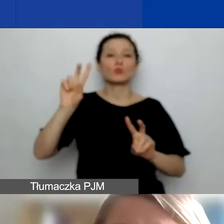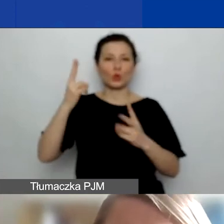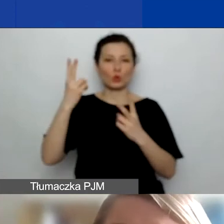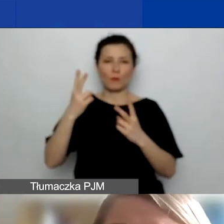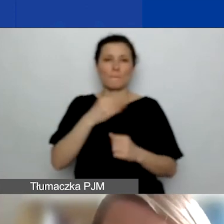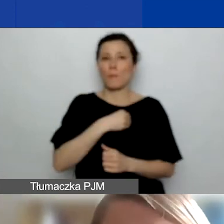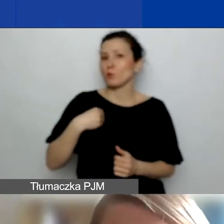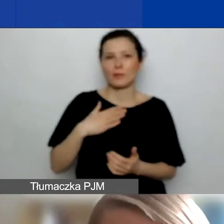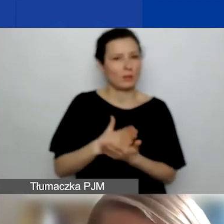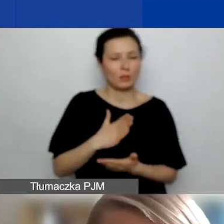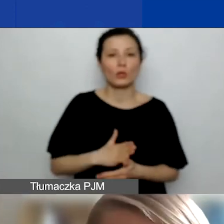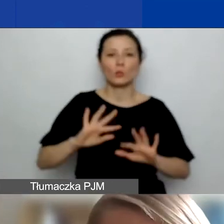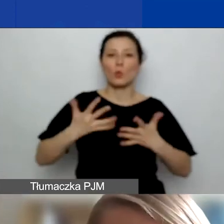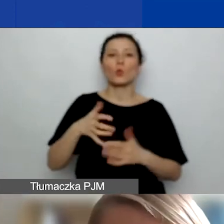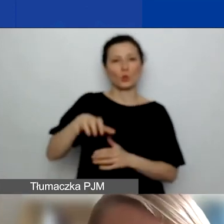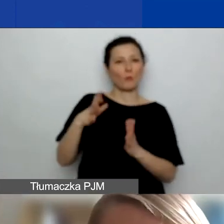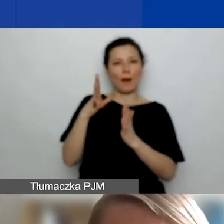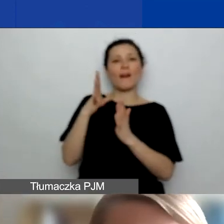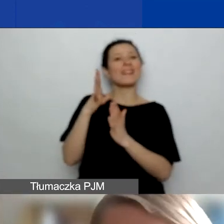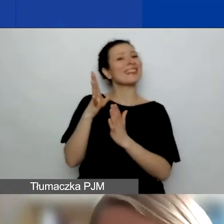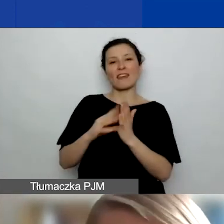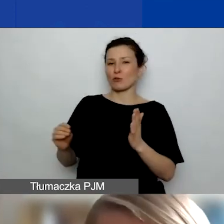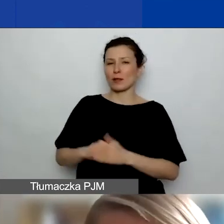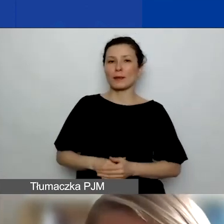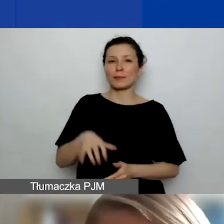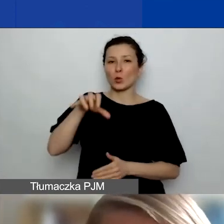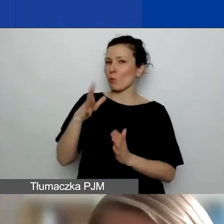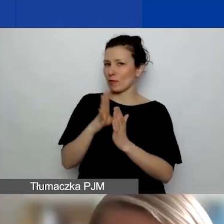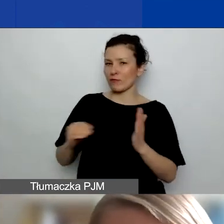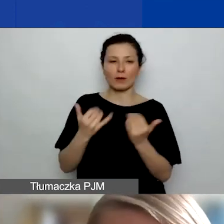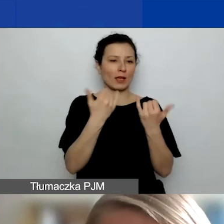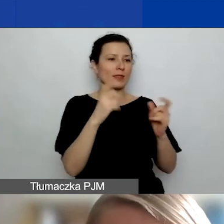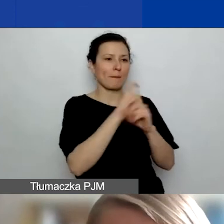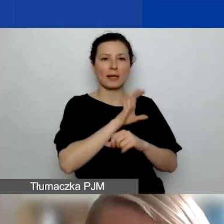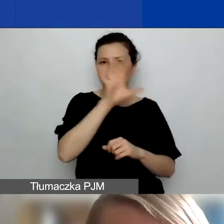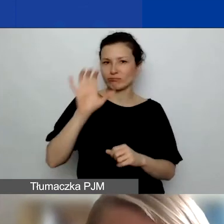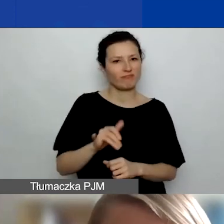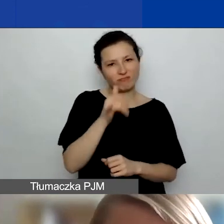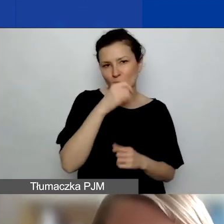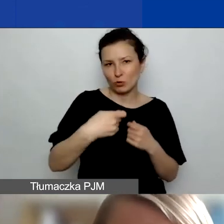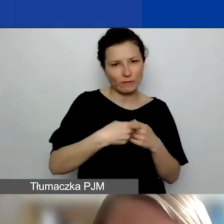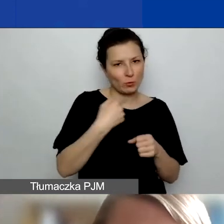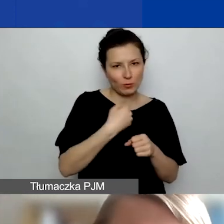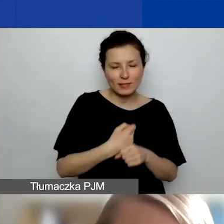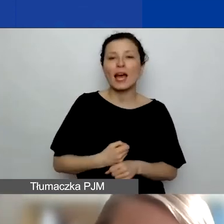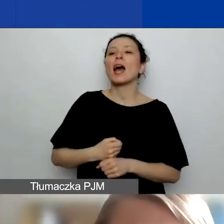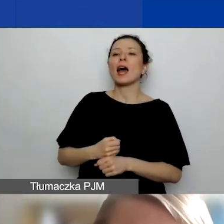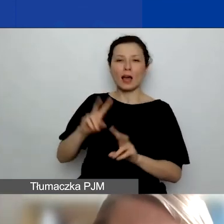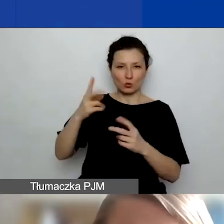to są grupy nieformalne. Z grupami nieformalnymi z innych państw nie możemy współpracować. Natomiast z Polski jak najbardziej.